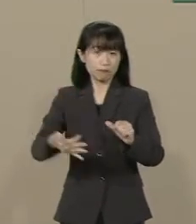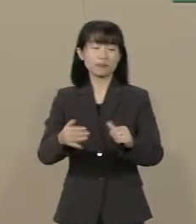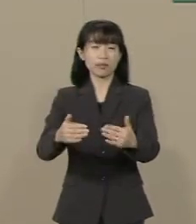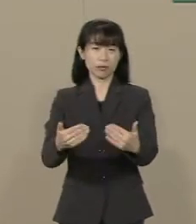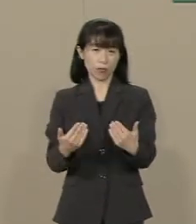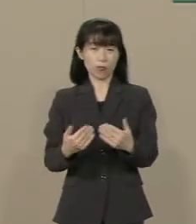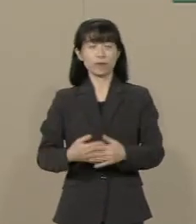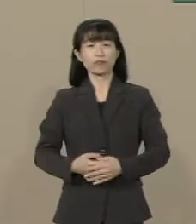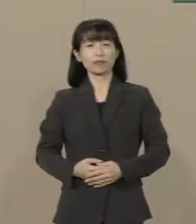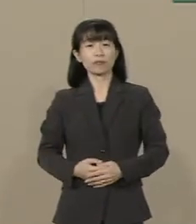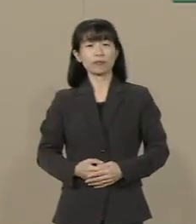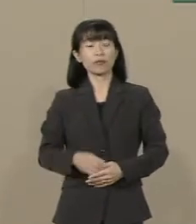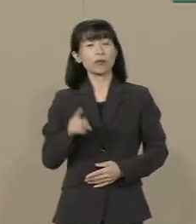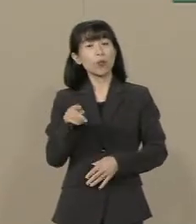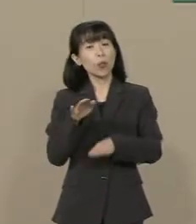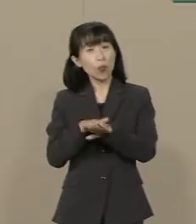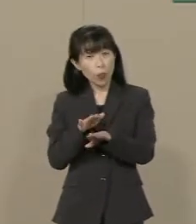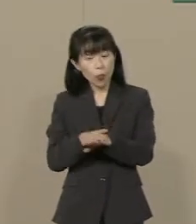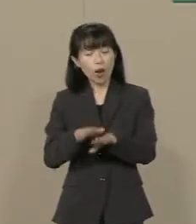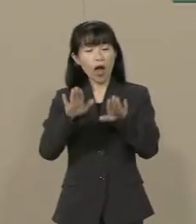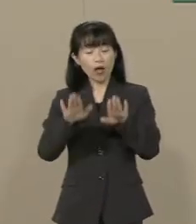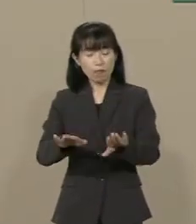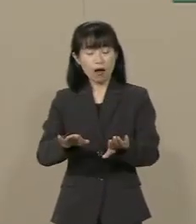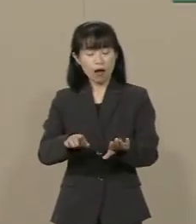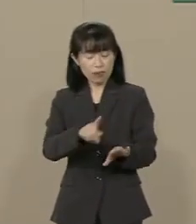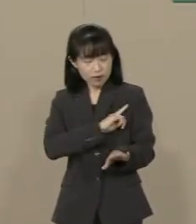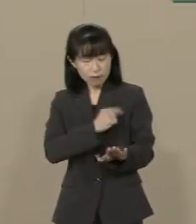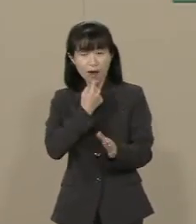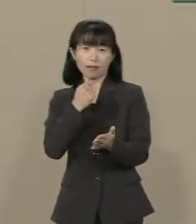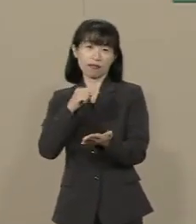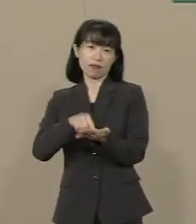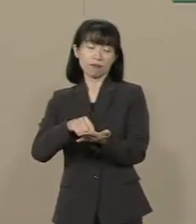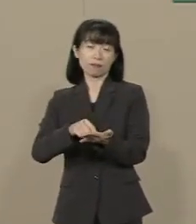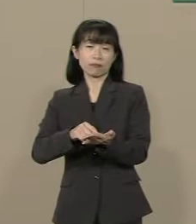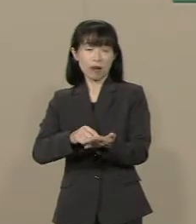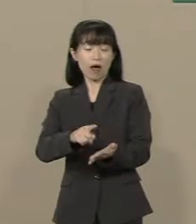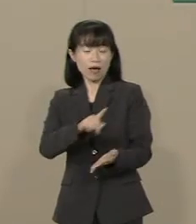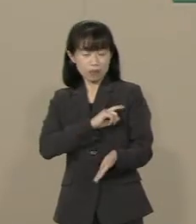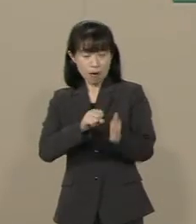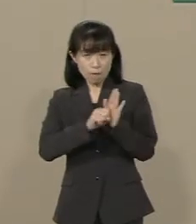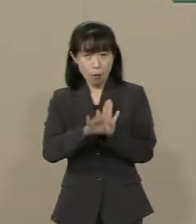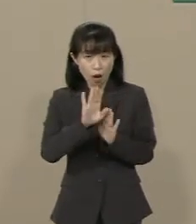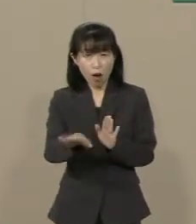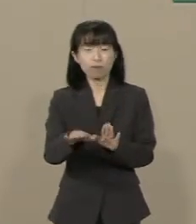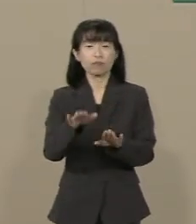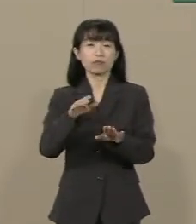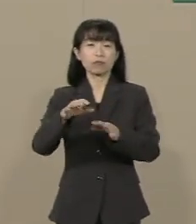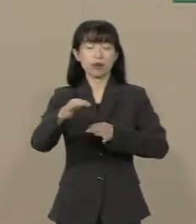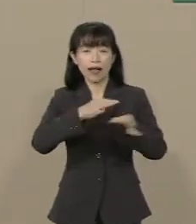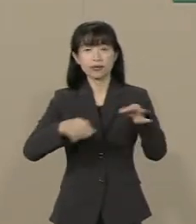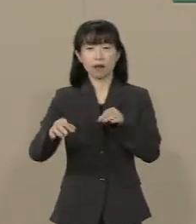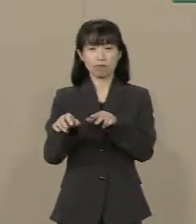これが今 最も簡単で 最も効果的な経済政策です